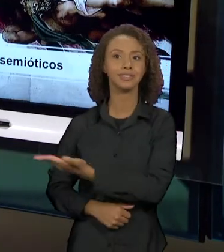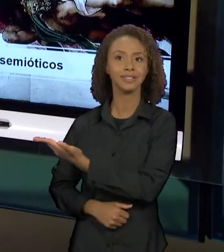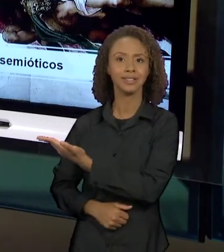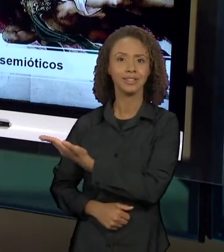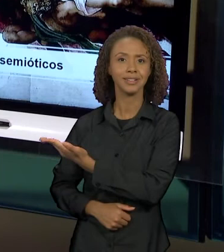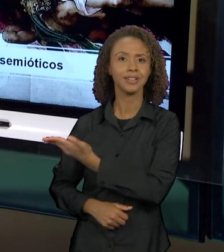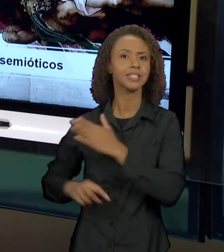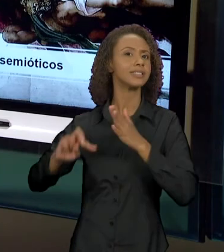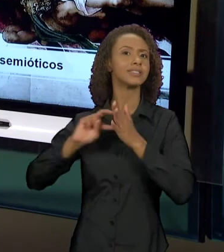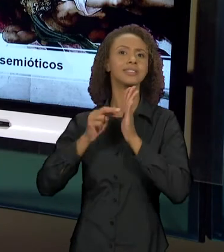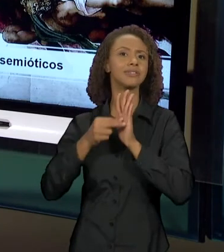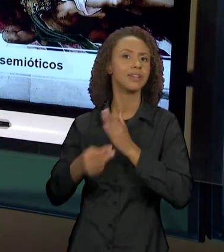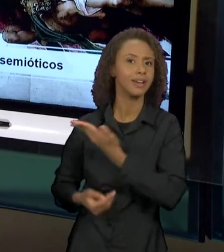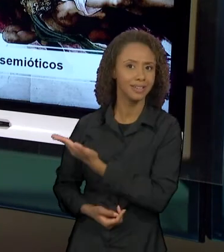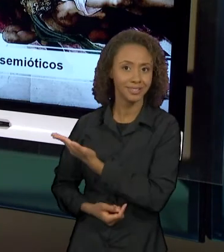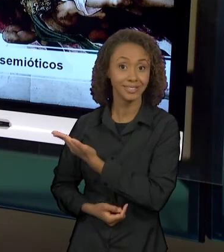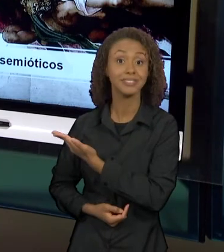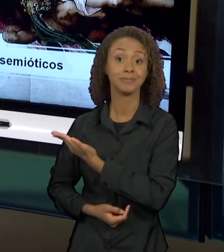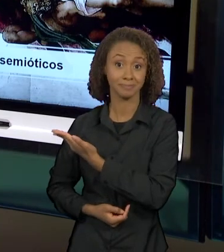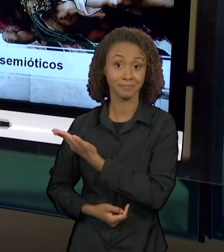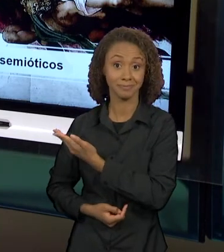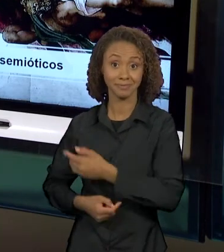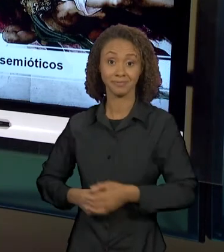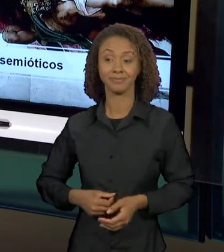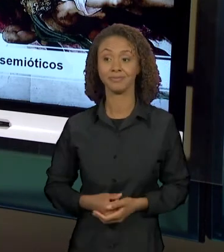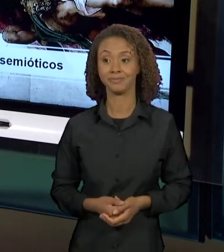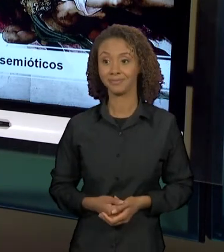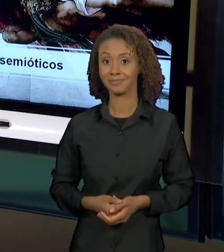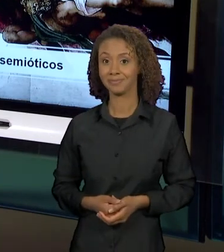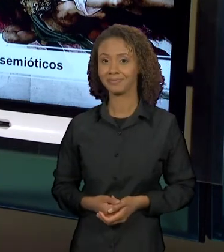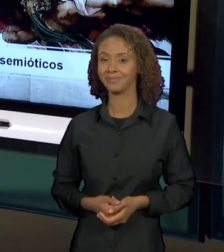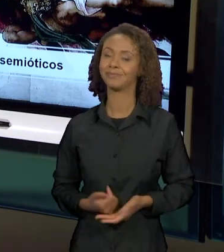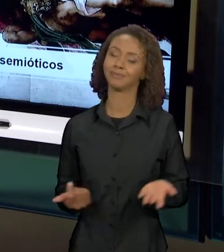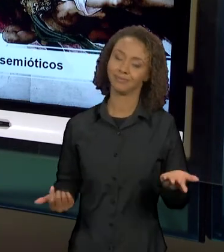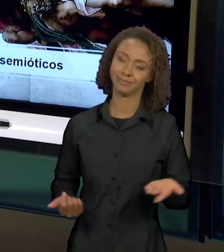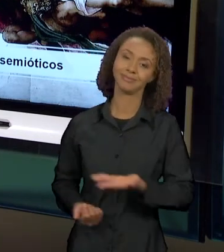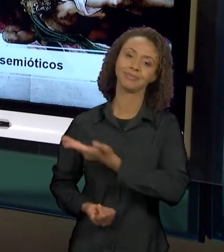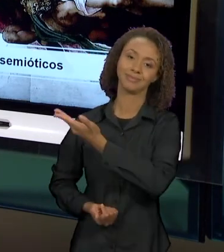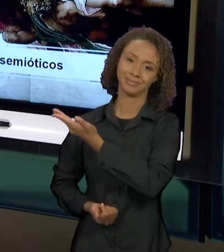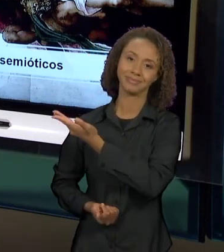PINTURA. É CLARO QUE ESSE DIÁLOGO É COMPREENDIDO